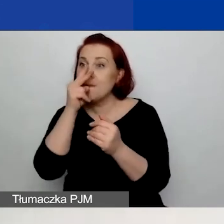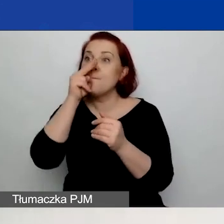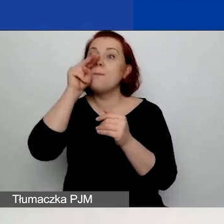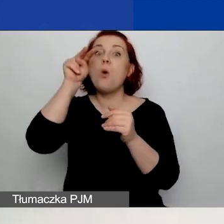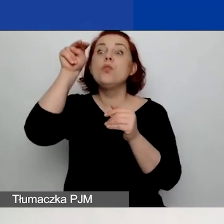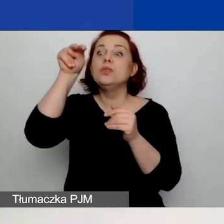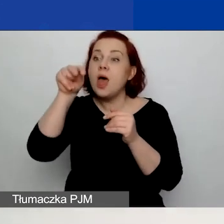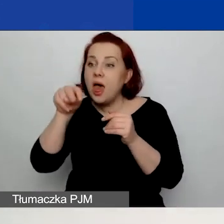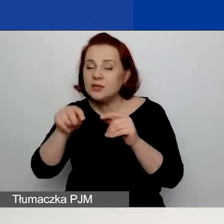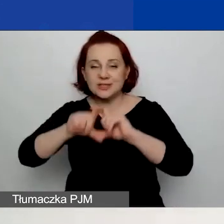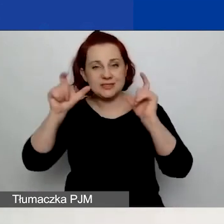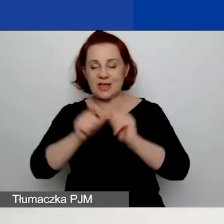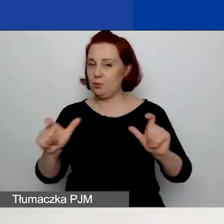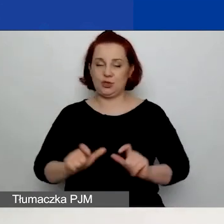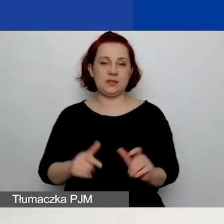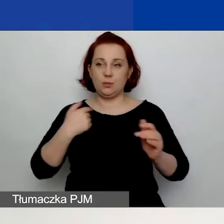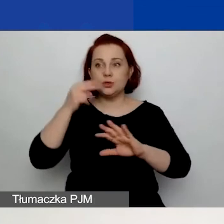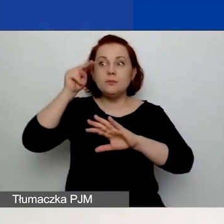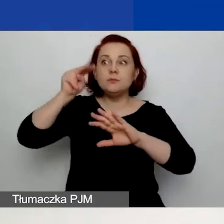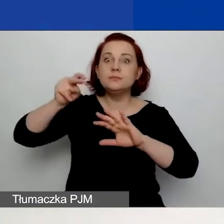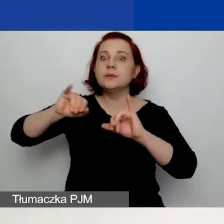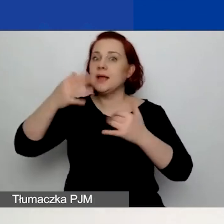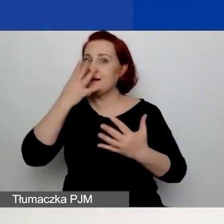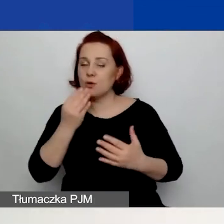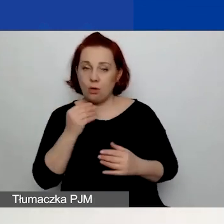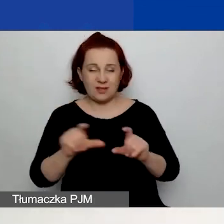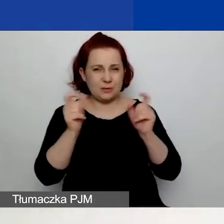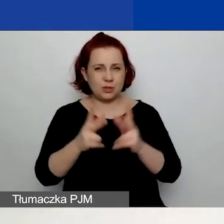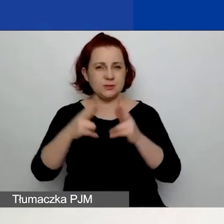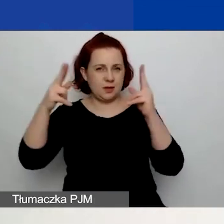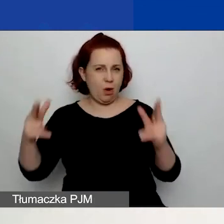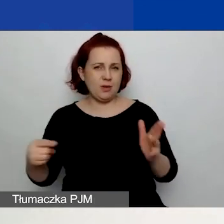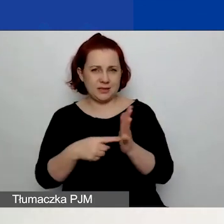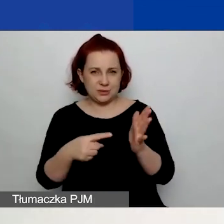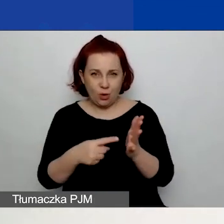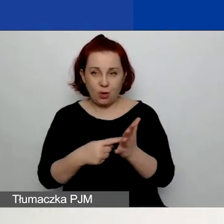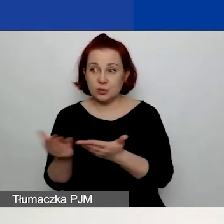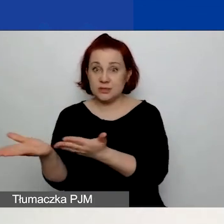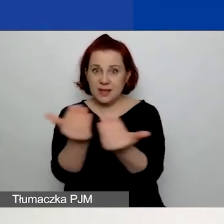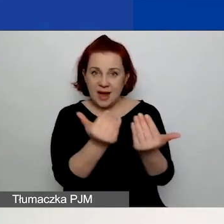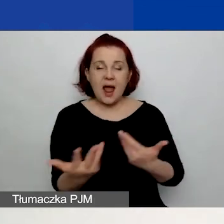przez cały czas trwania naboru, ale również potem trwania waszego projektu.